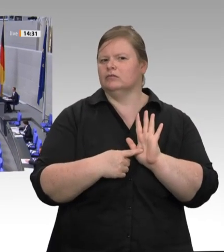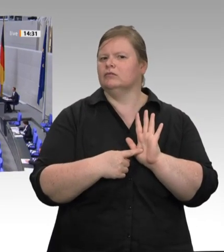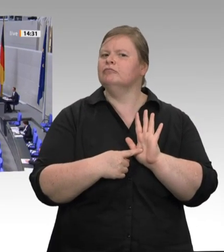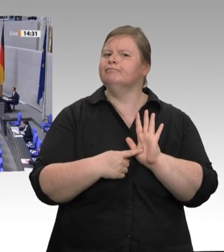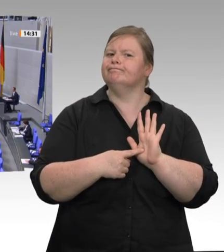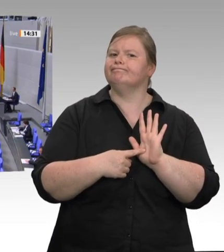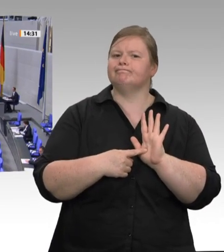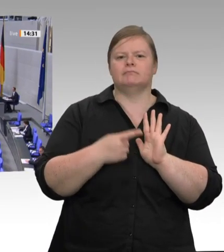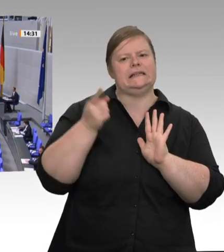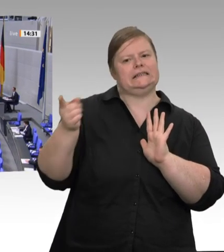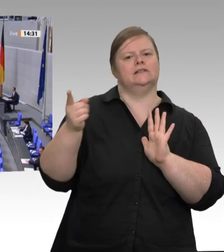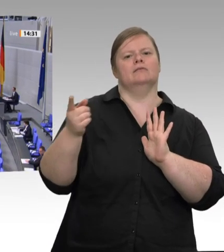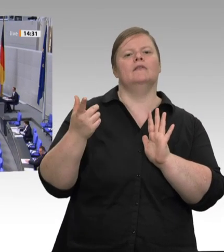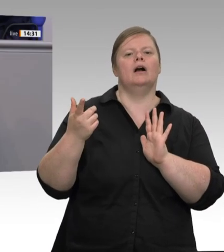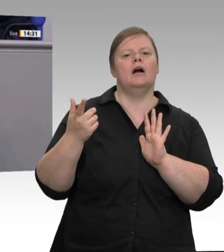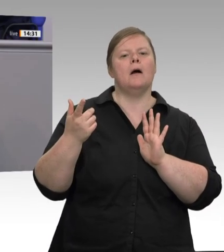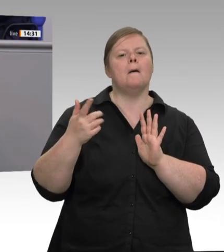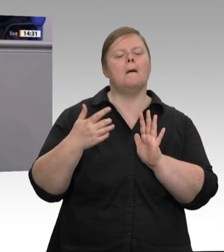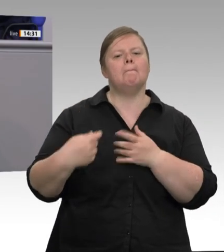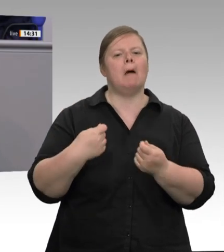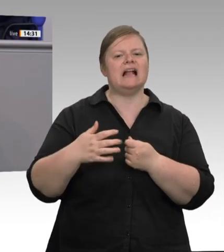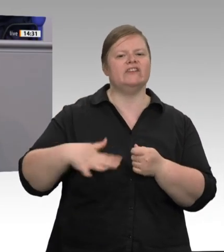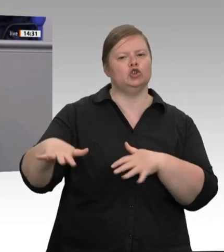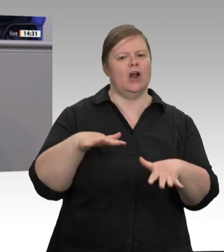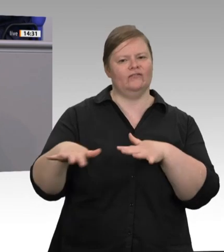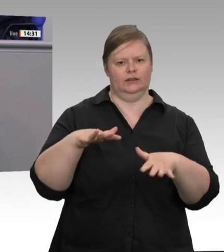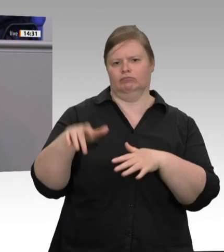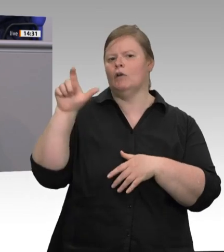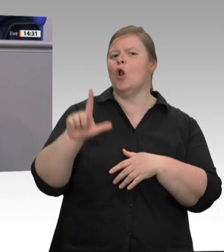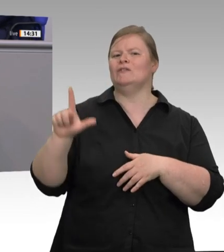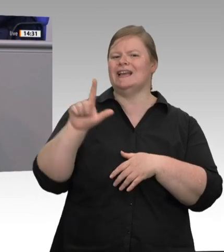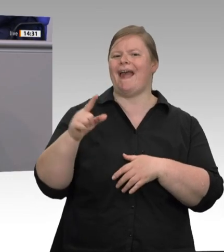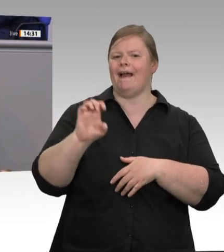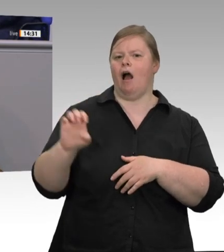der Regeln setzt und dafür sorgt, dass sie auch durchgesetzt werden können. Das